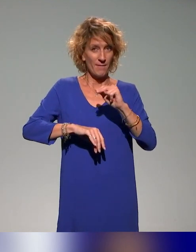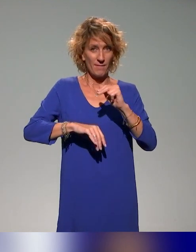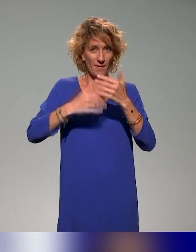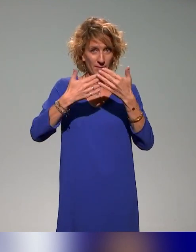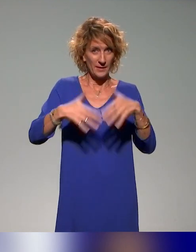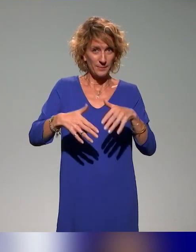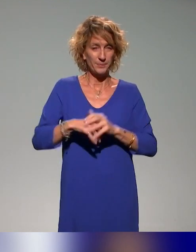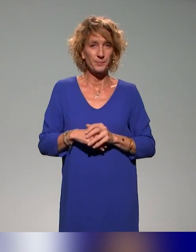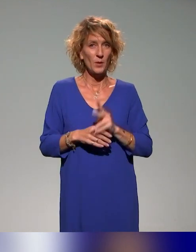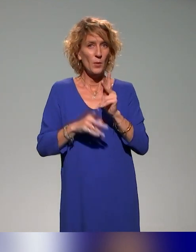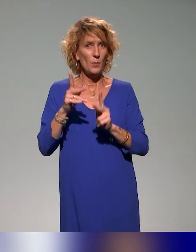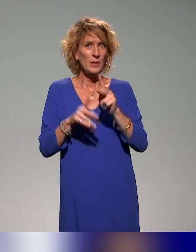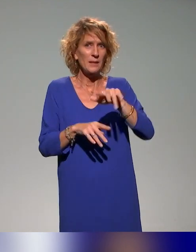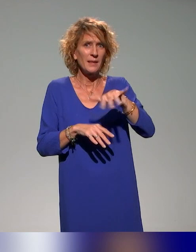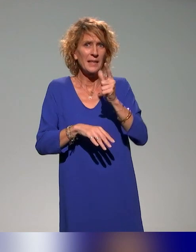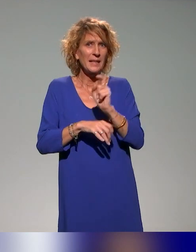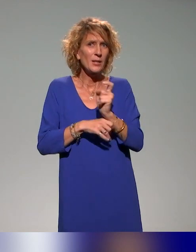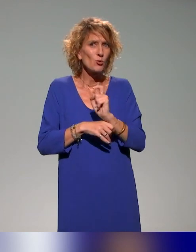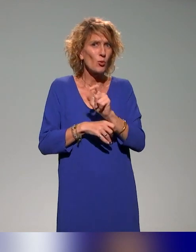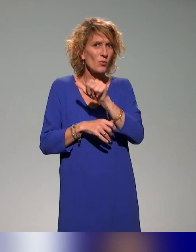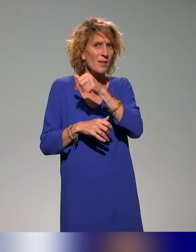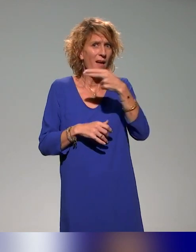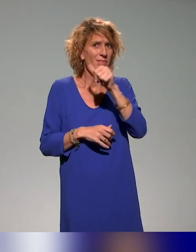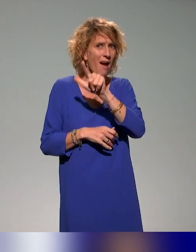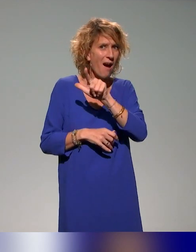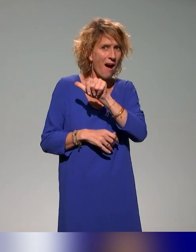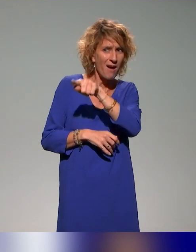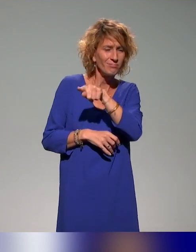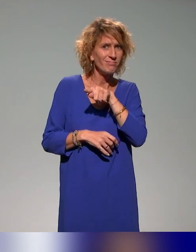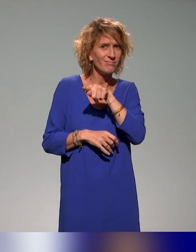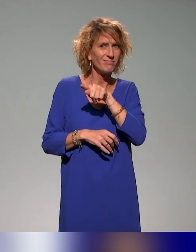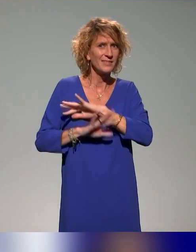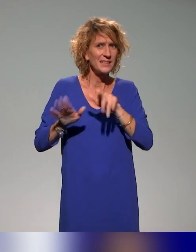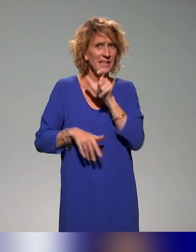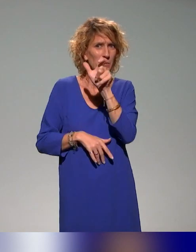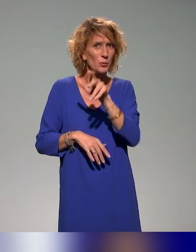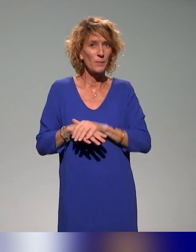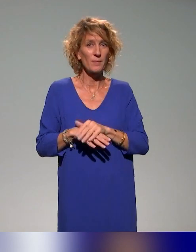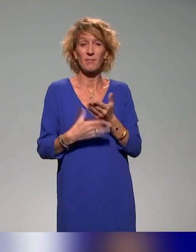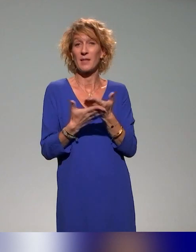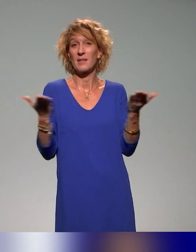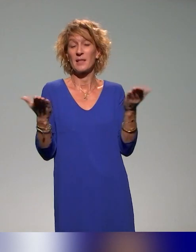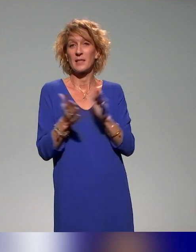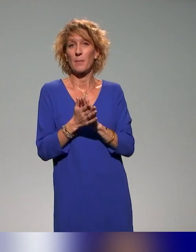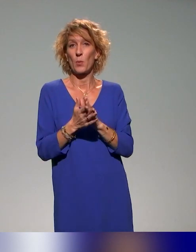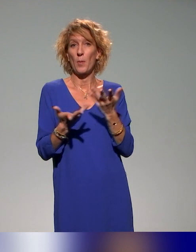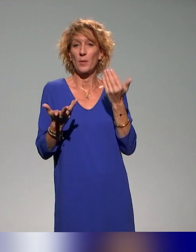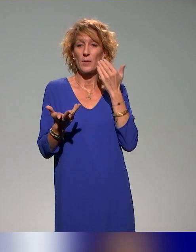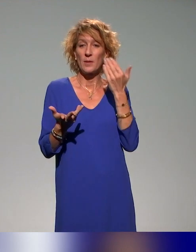Peut-être 15 secondes Anna, le mot de la fin ? Simplement, n'hésitez pas, parce que, oui, on a dépassé le temps,